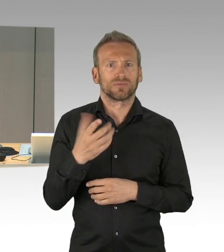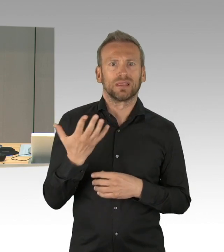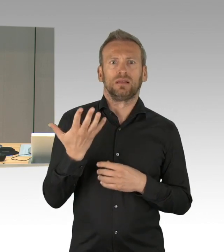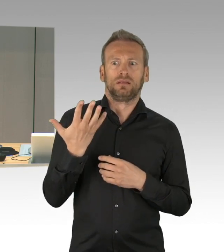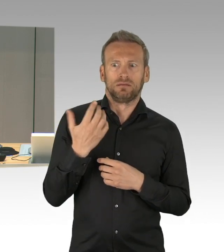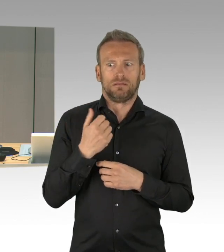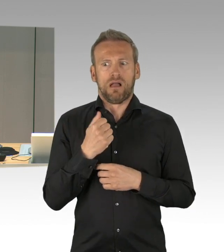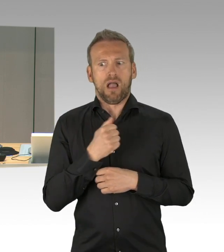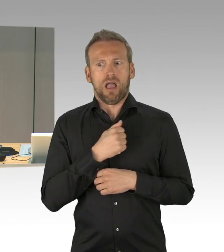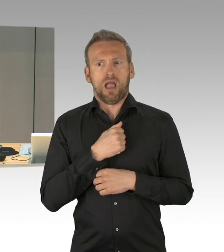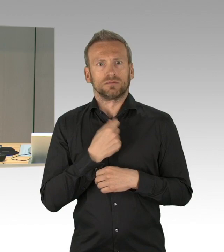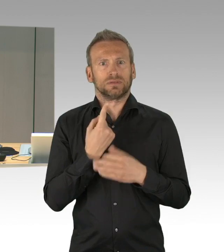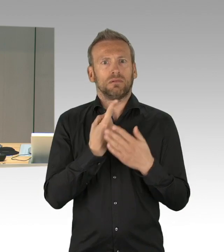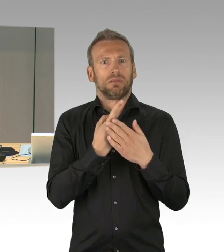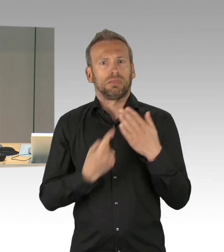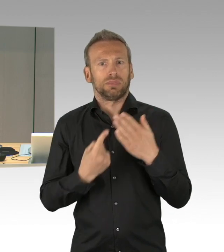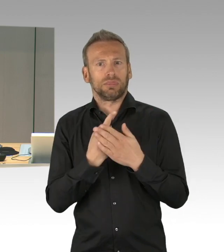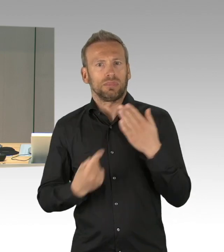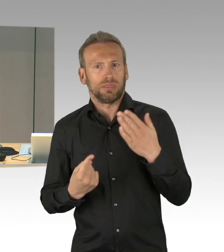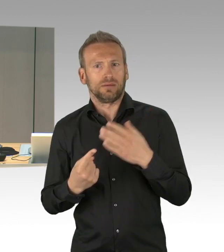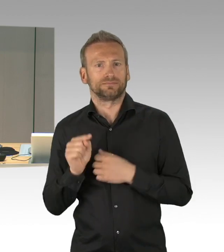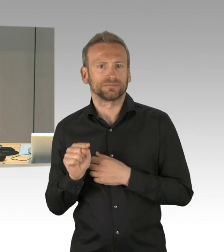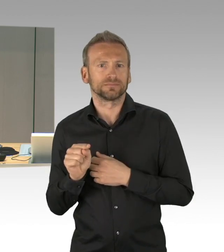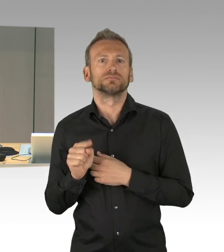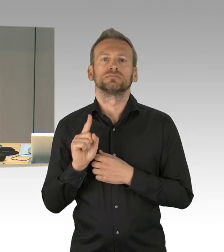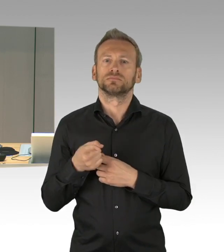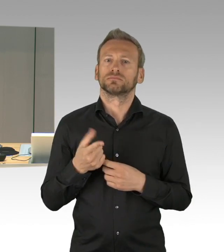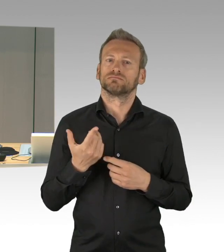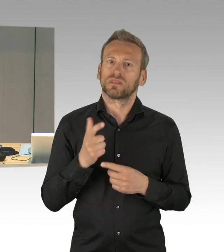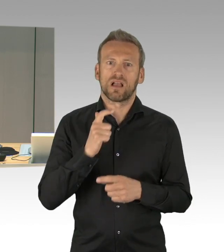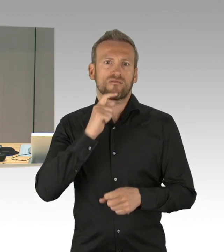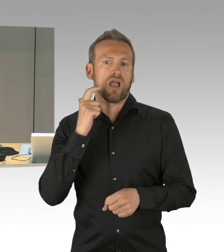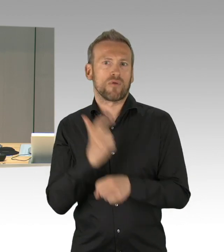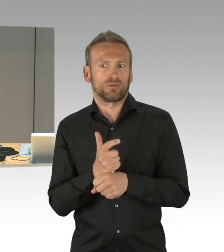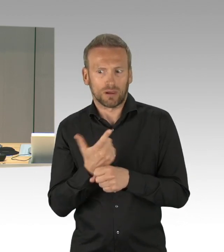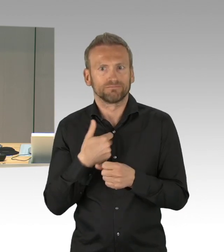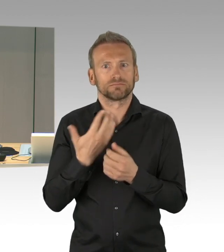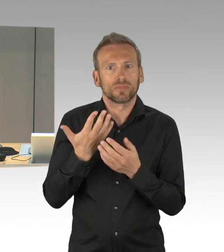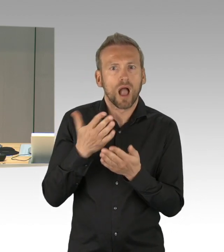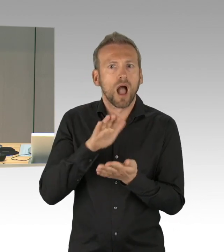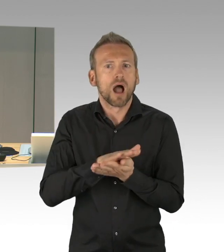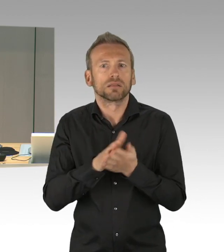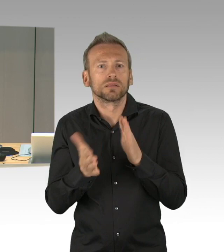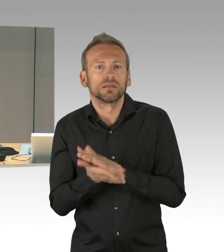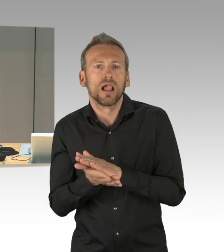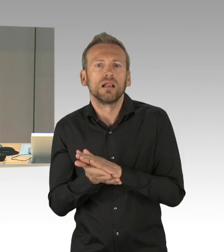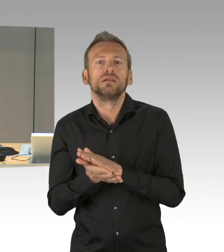unter den Tagesordnungspunkten 11 und 37a) in der heutigen Sitzung zu behandeln, ich gehe davon aus, dass diesen Vorgängen